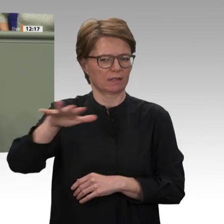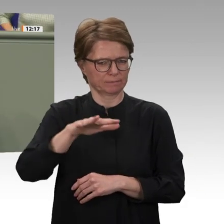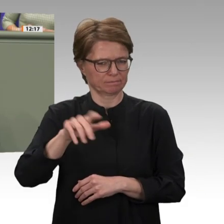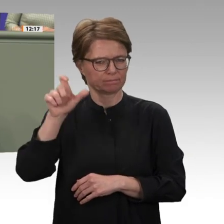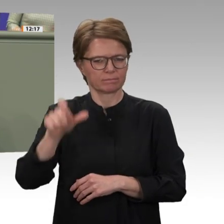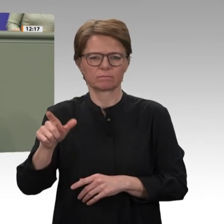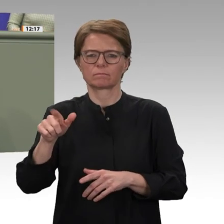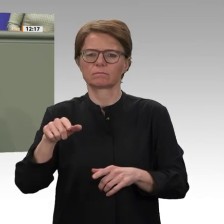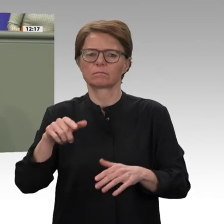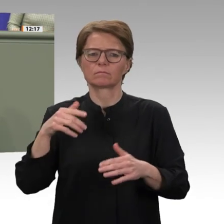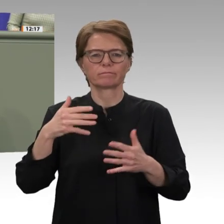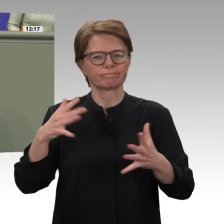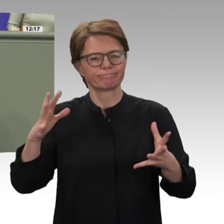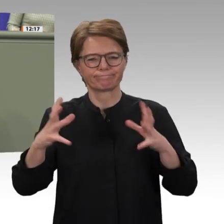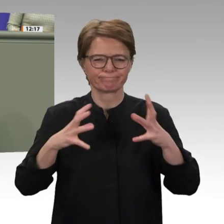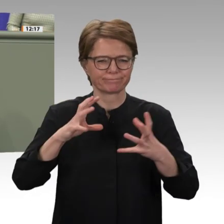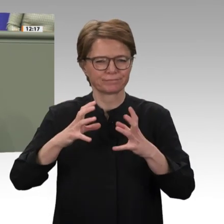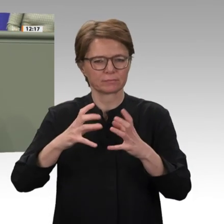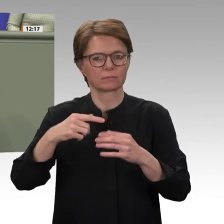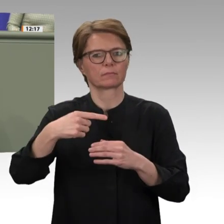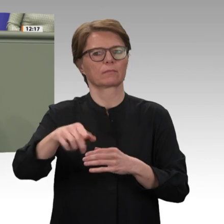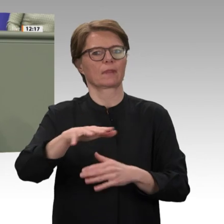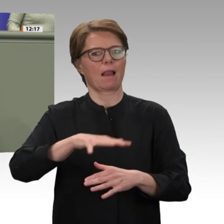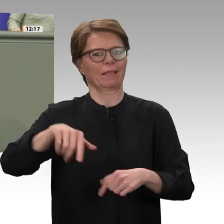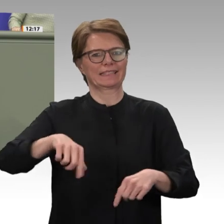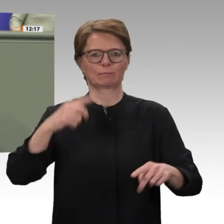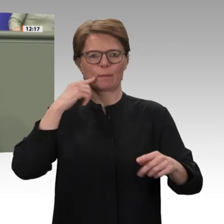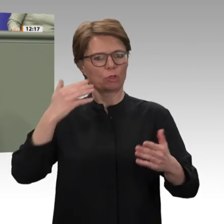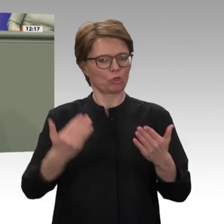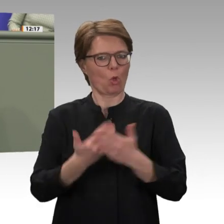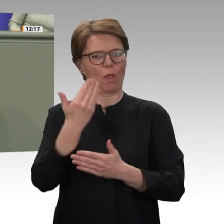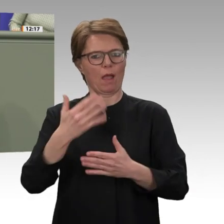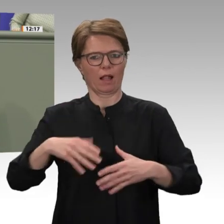einer Übergangsphase verpflichtet, an deren Ende freie Wahlen stehen sollen. Die Aufrichtigkeit